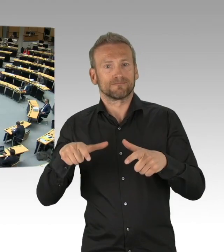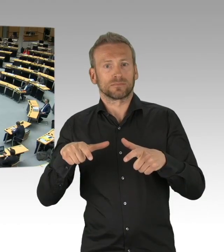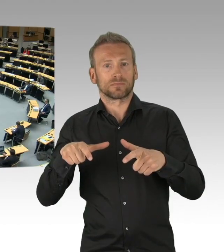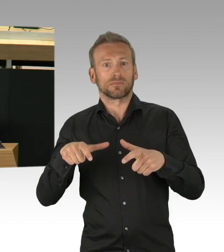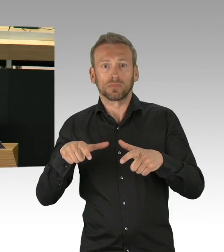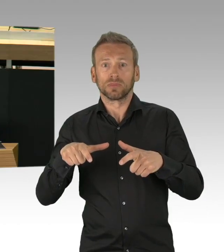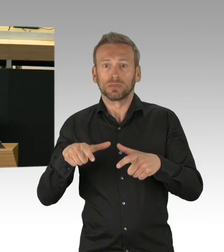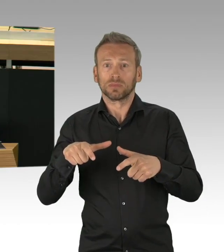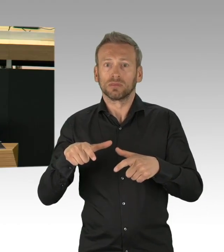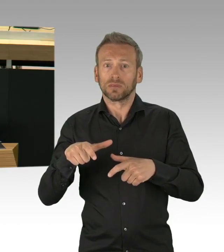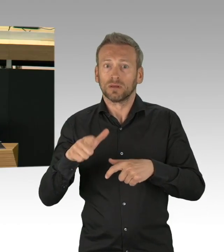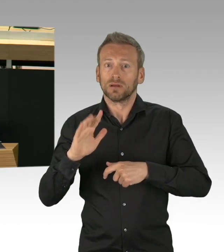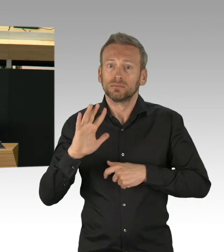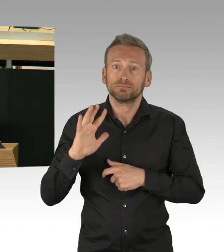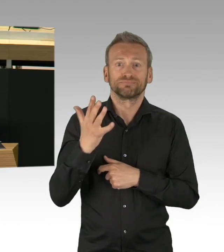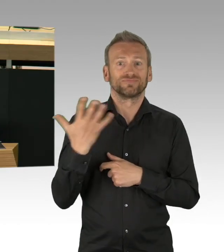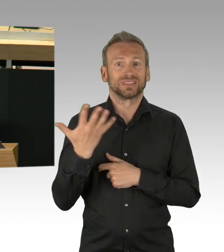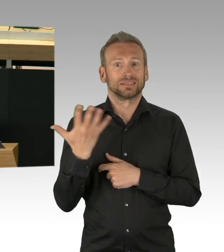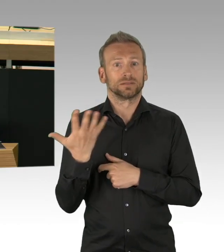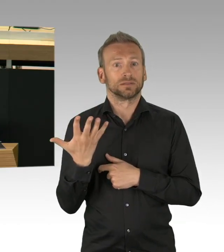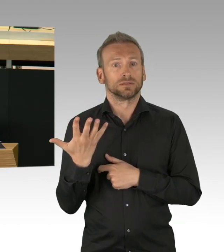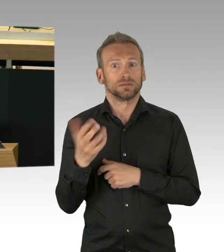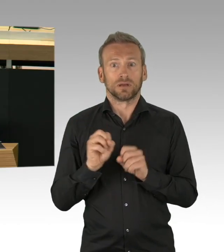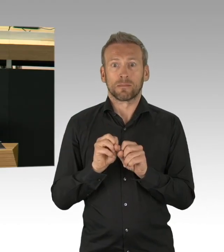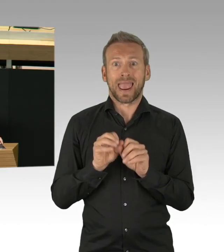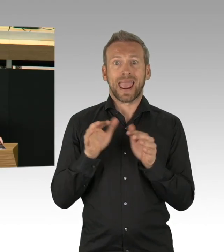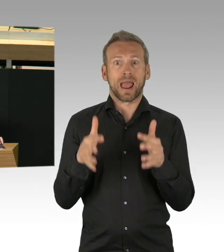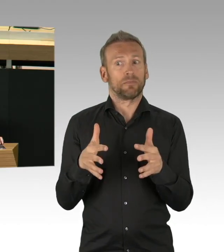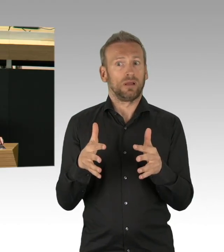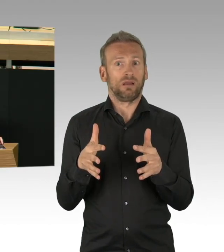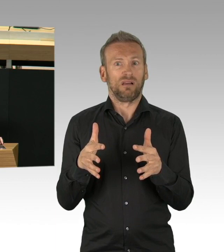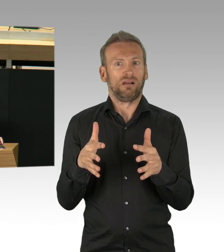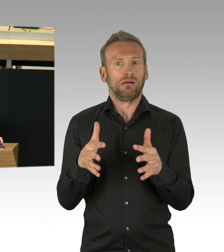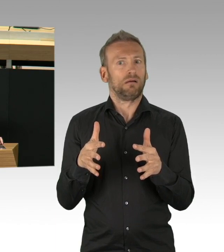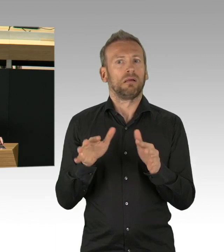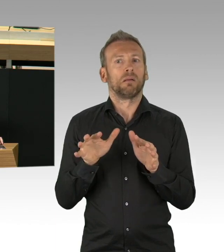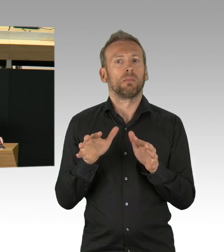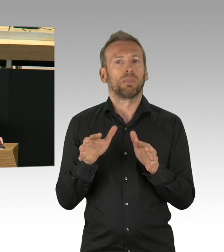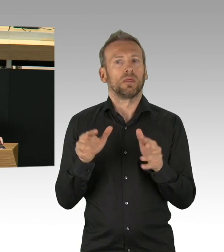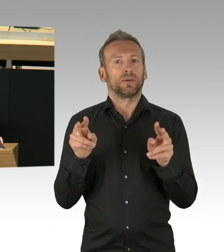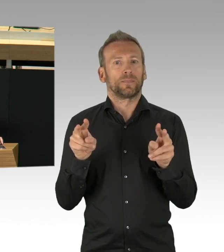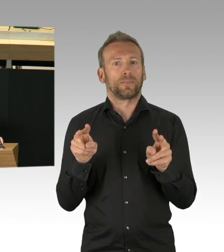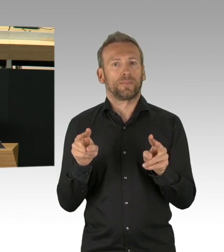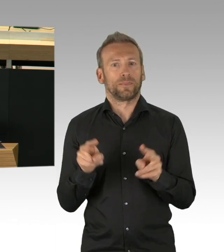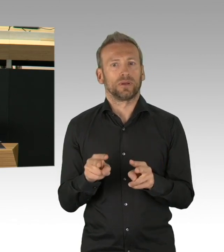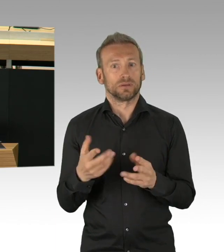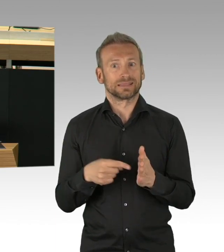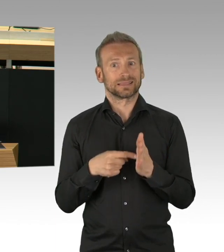Damit meine ich gar nicht nur uns oder den Senat, es waren die Berlinerinnen und Berliner, die mit Besonnenheit auf die Krise reagiert haben,